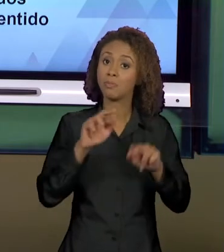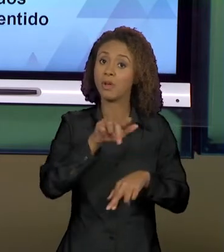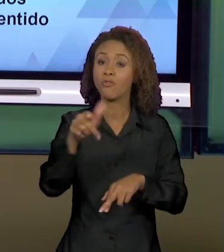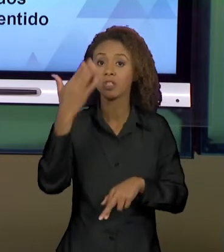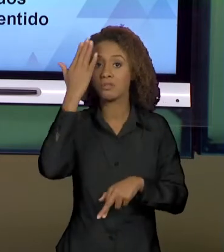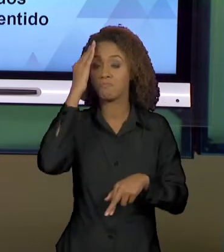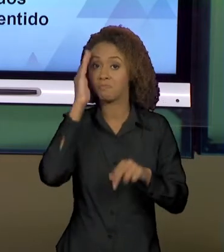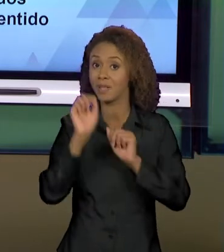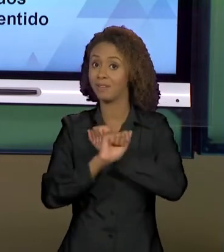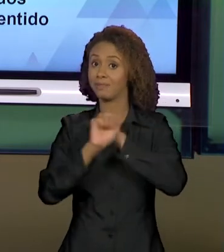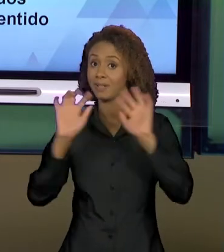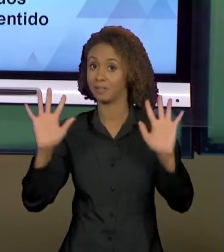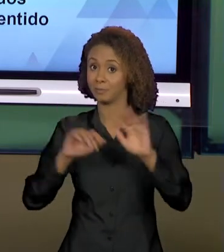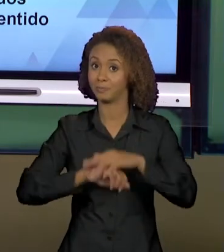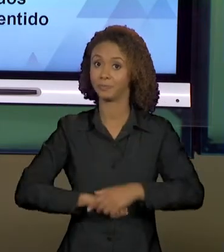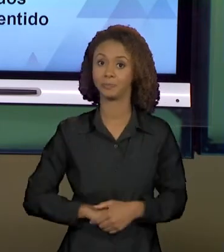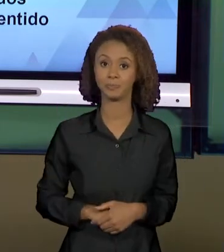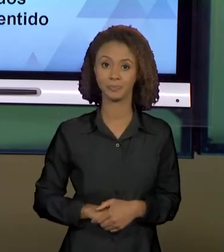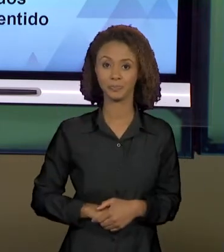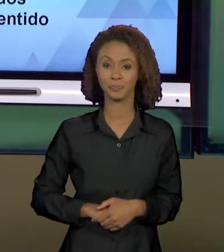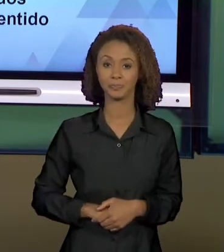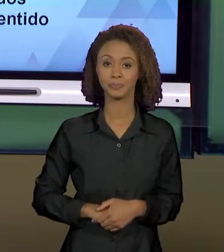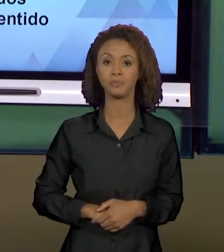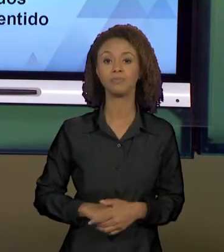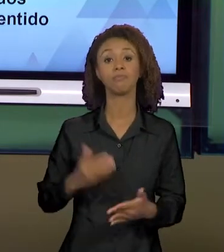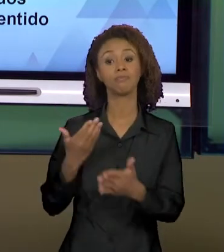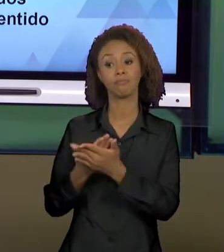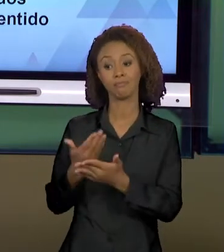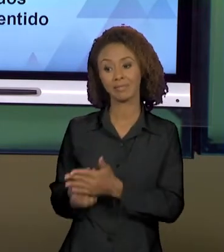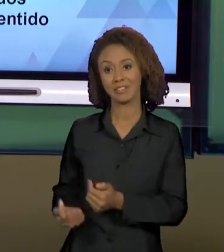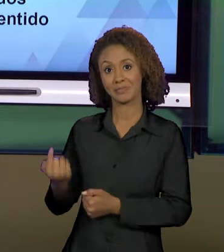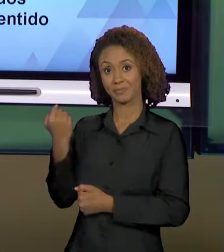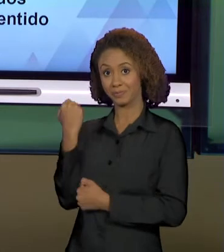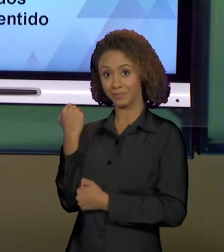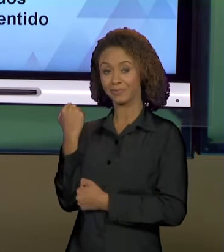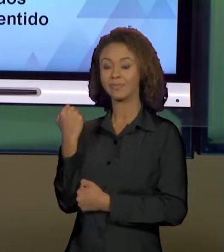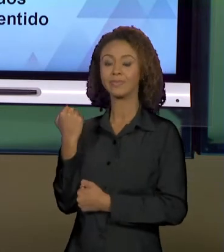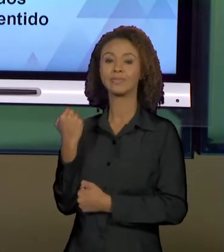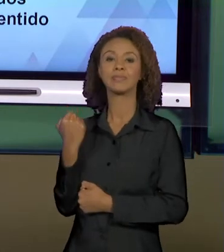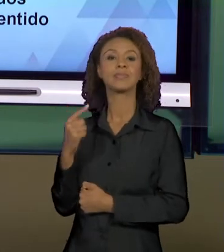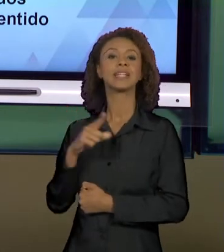VOCÊS. NA AULA PASSADA NÓS VIMOS, ENTÃO, UMA